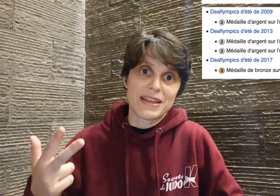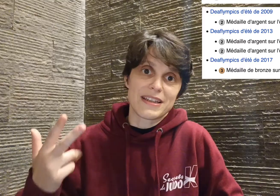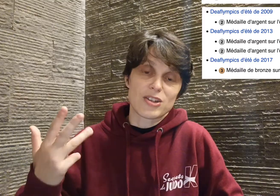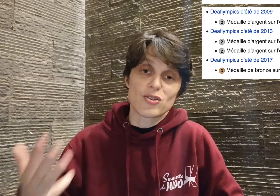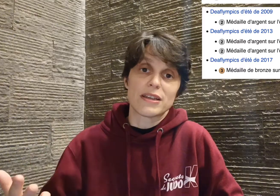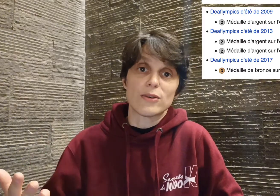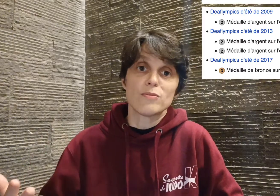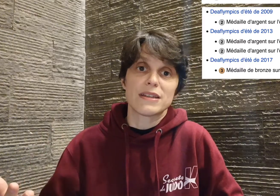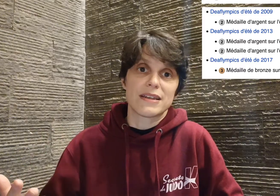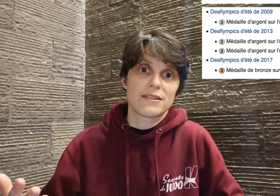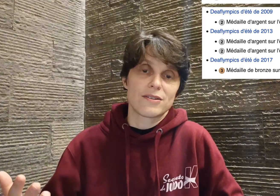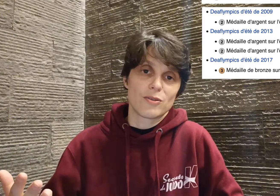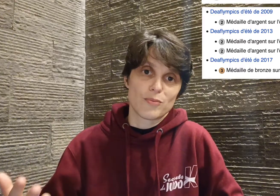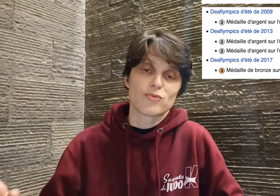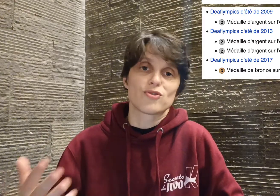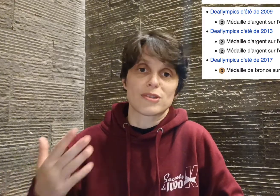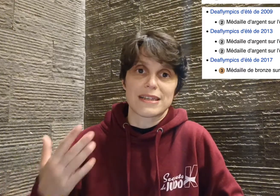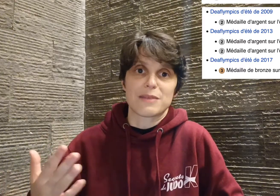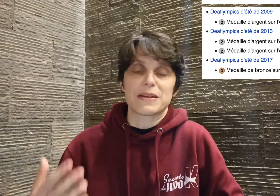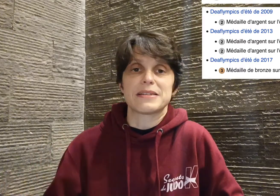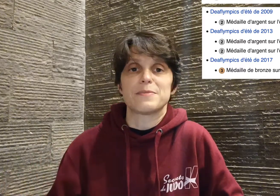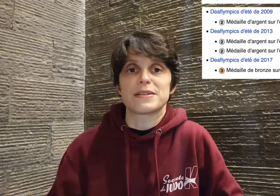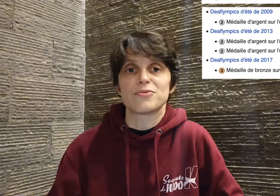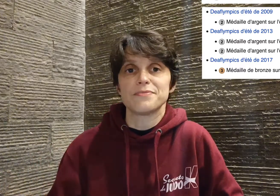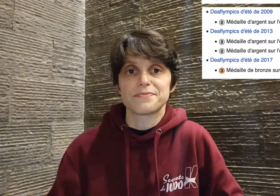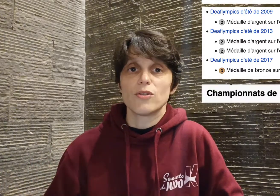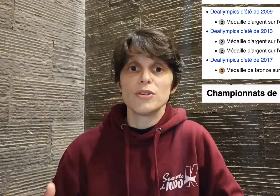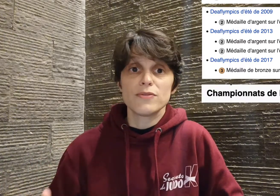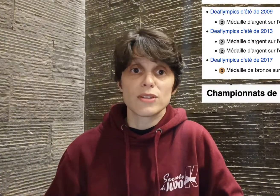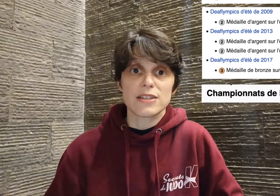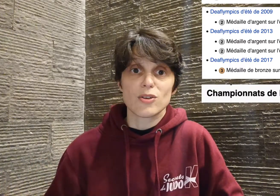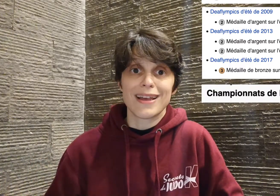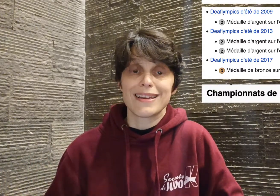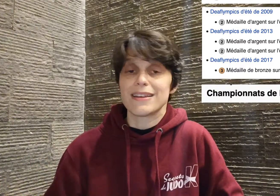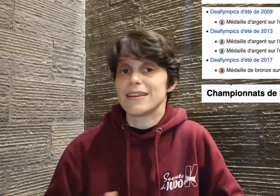médailles d'argent et une médaille de bronze sur ses quatre participations au niveau national. Il